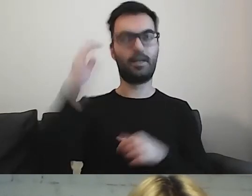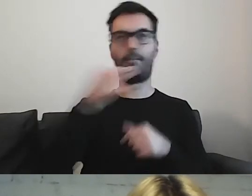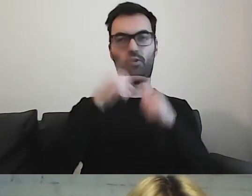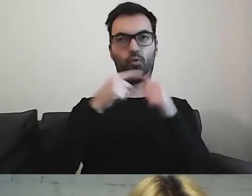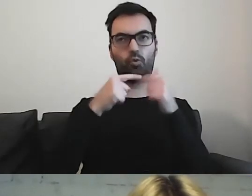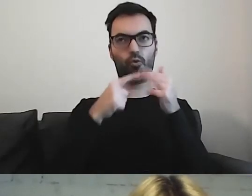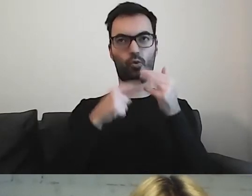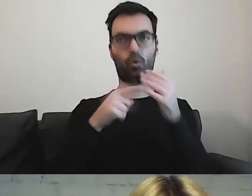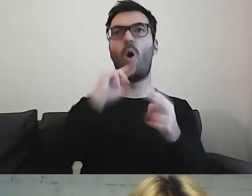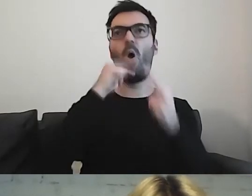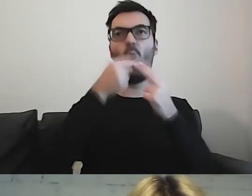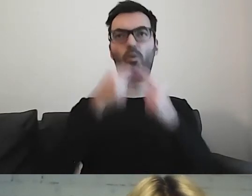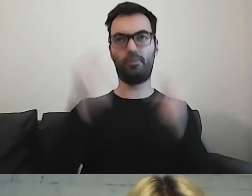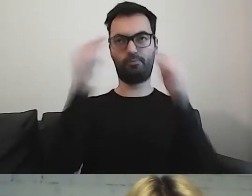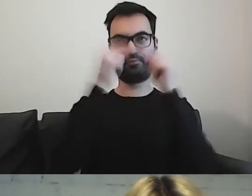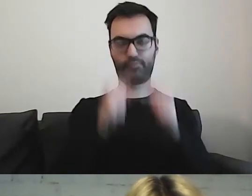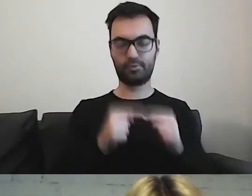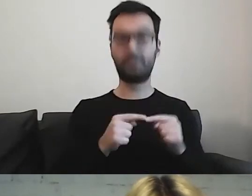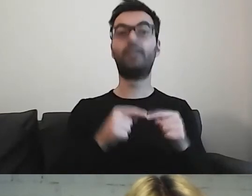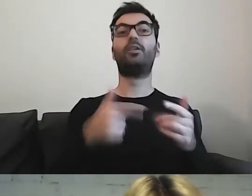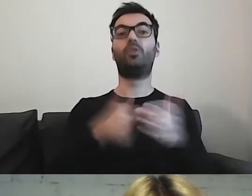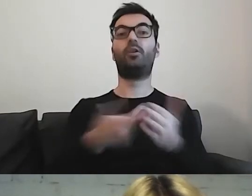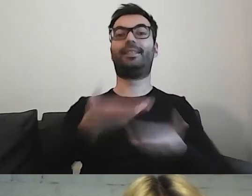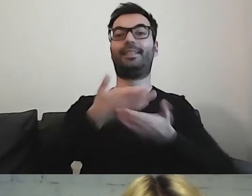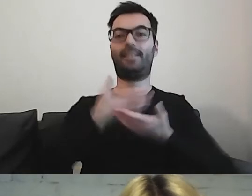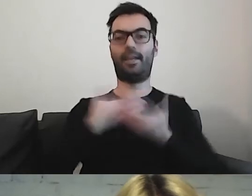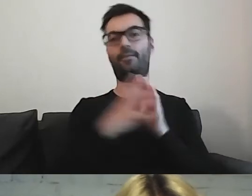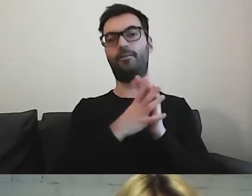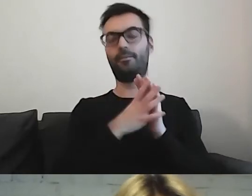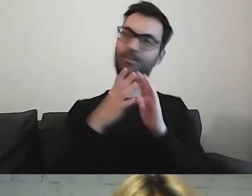To stworzy nam ramy i filtr informacji,